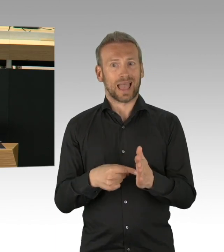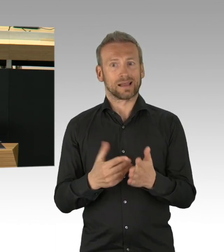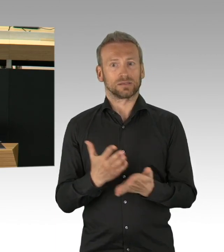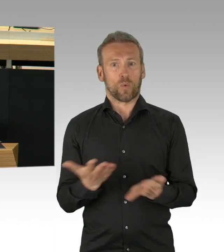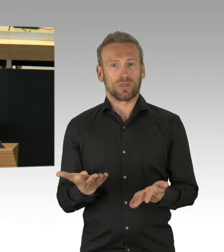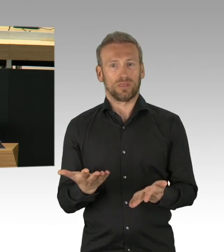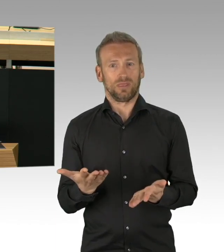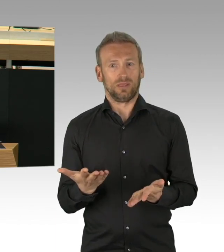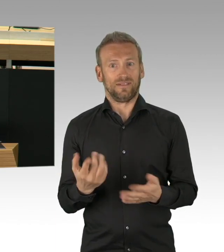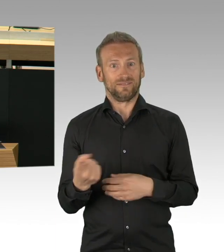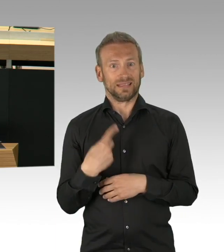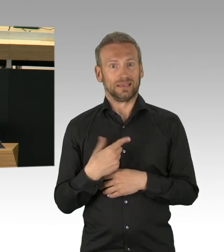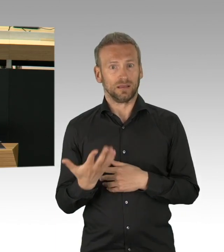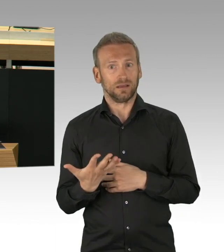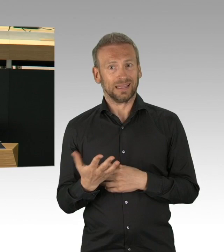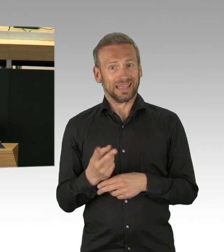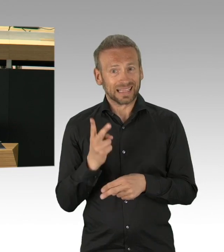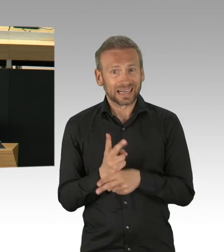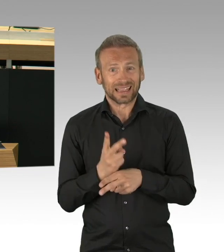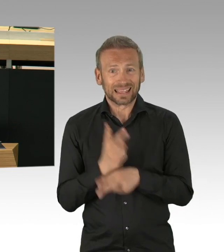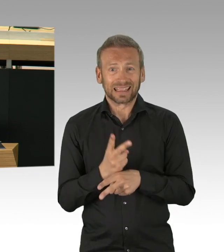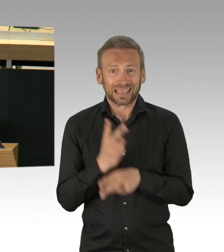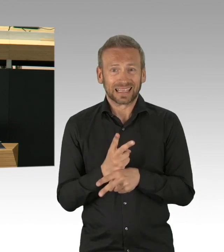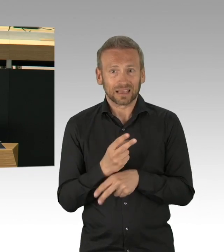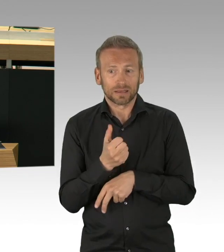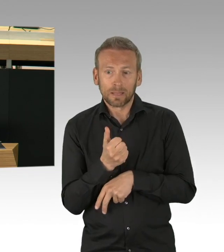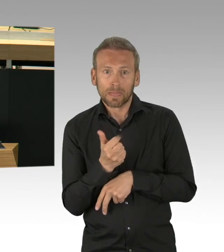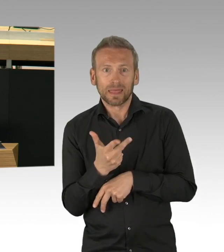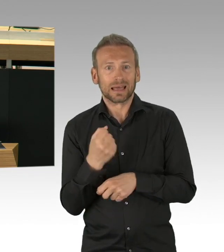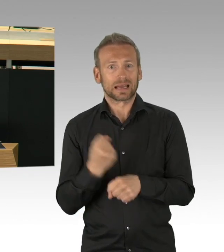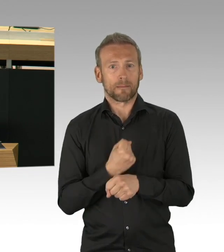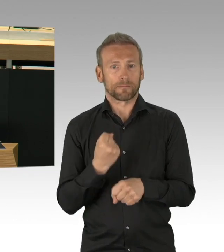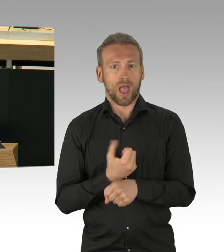die mit Verantwortung ihr Verhalten geändert haben, die auf Abstand gegangen sind.